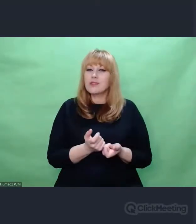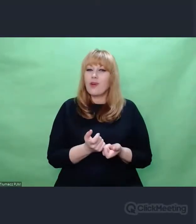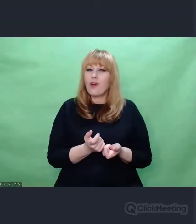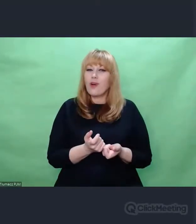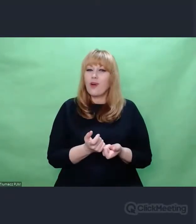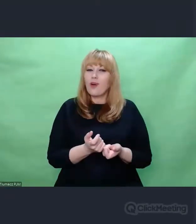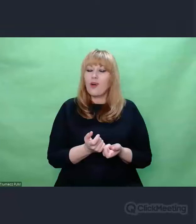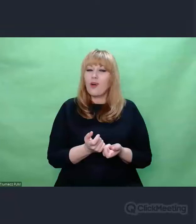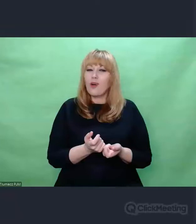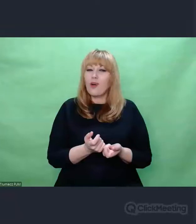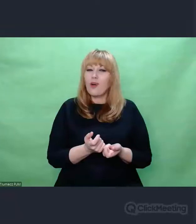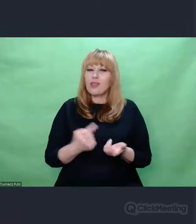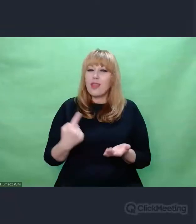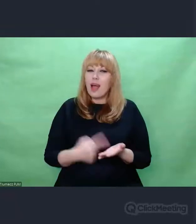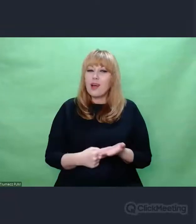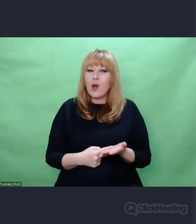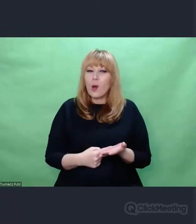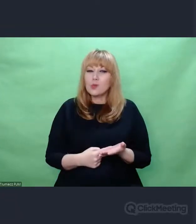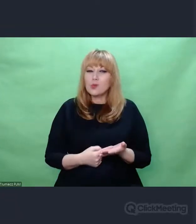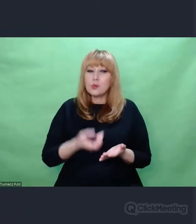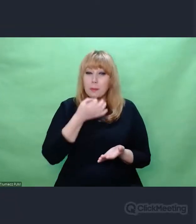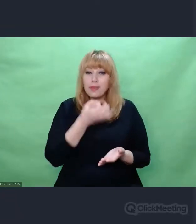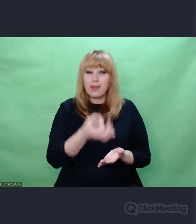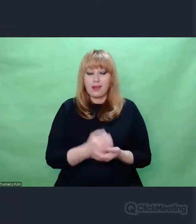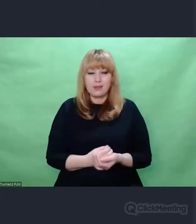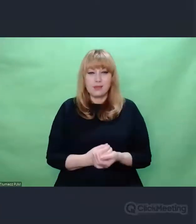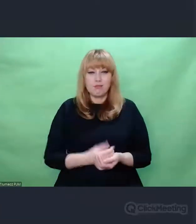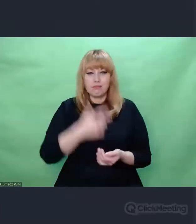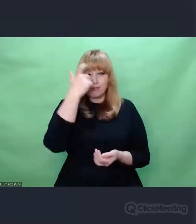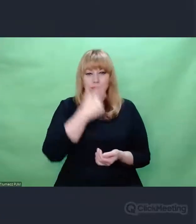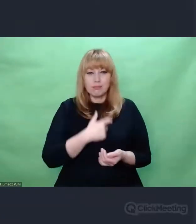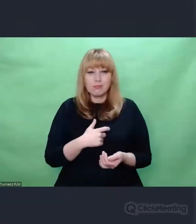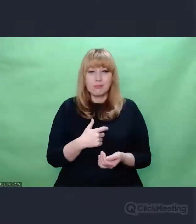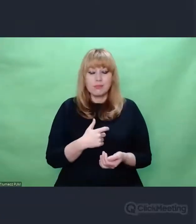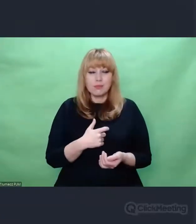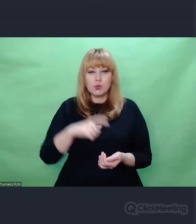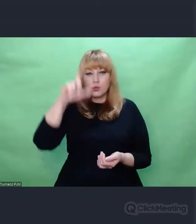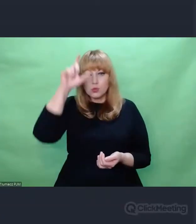Kim jest człowiek? Bo to pytanie jest dla mnie formą ocalenia humanizmu